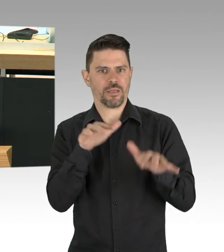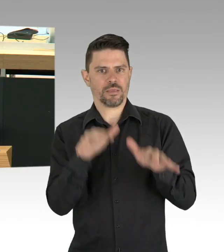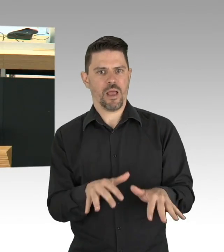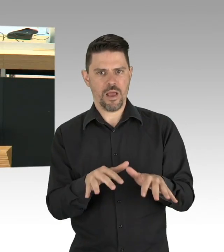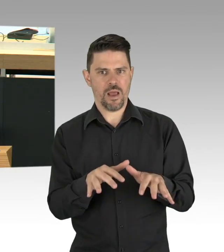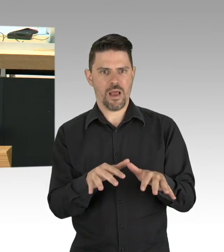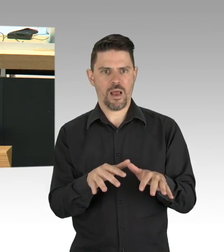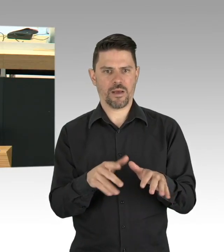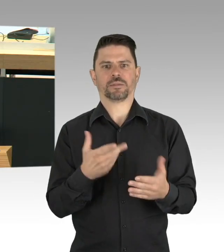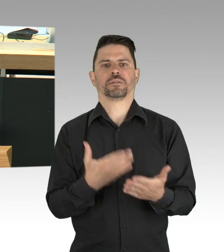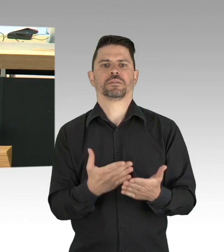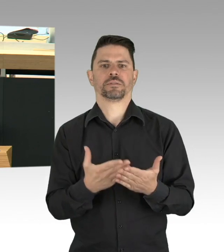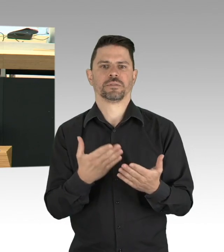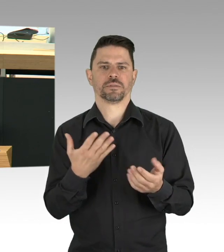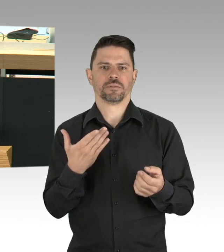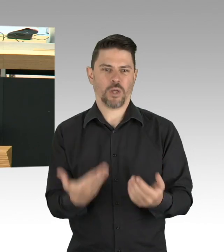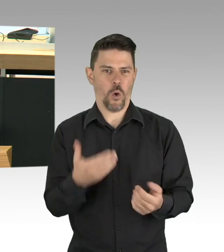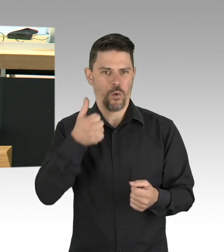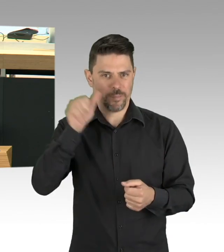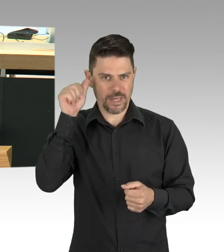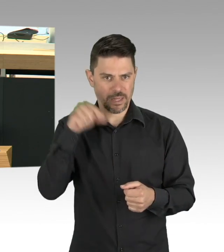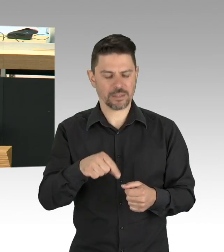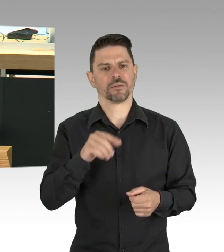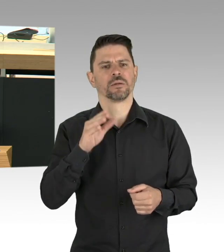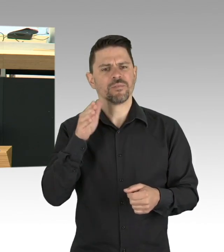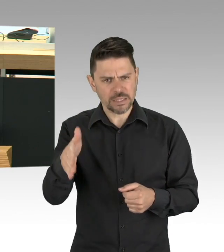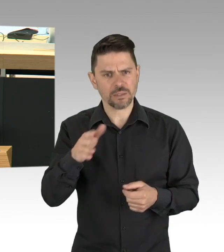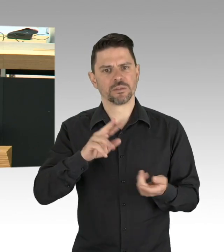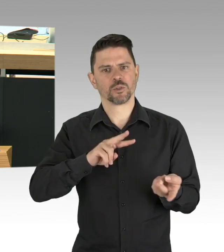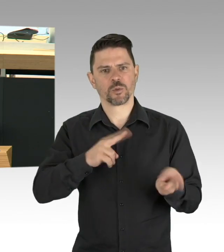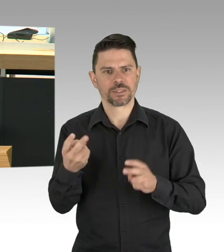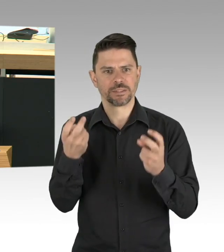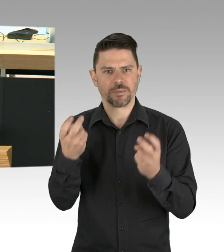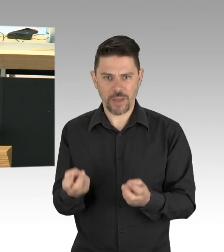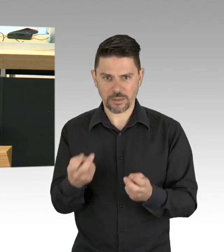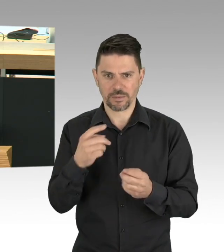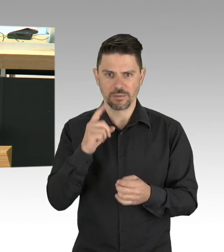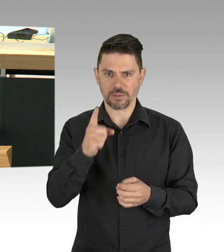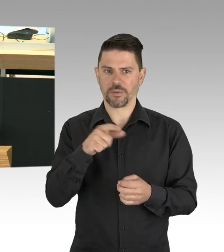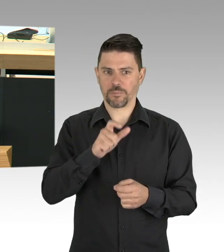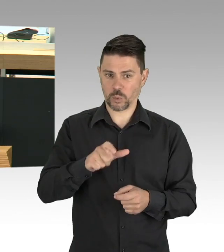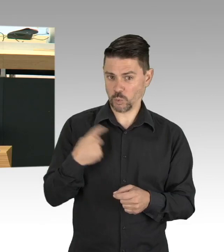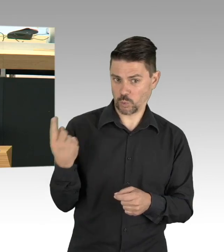Hygieneregeln einzuhalten, ja, auch regelmäßig Hände waschen gehört dazu, damit haben wir einen Kanon an Regeln,